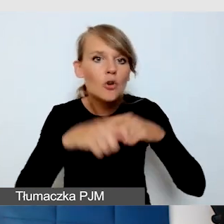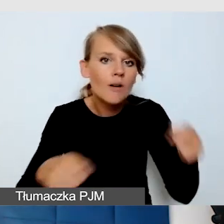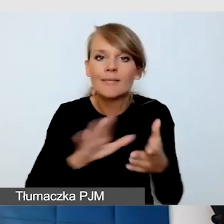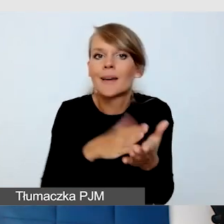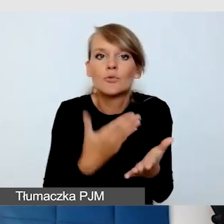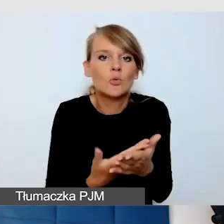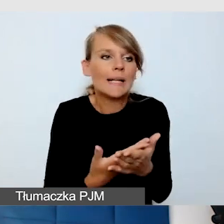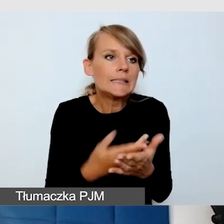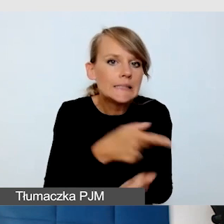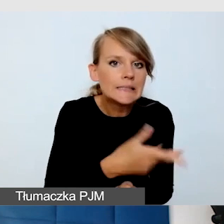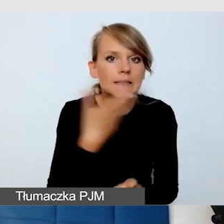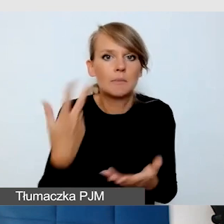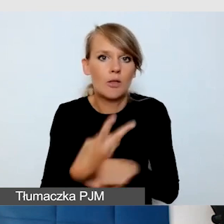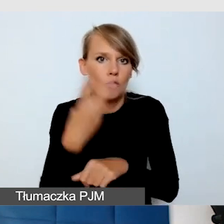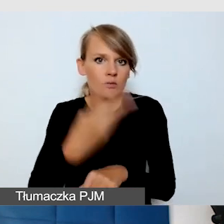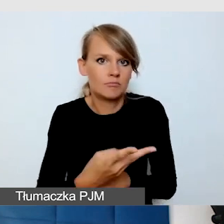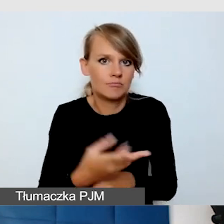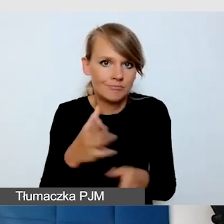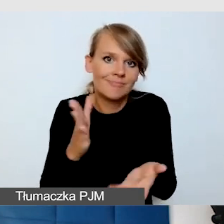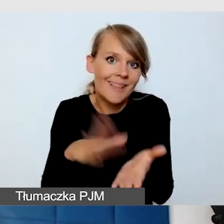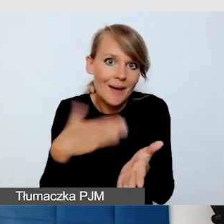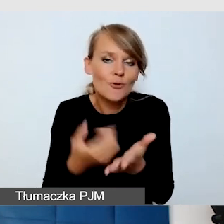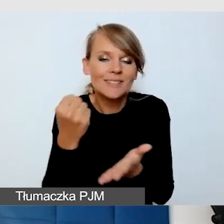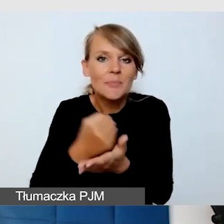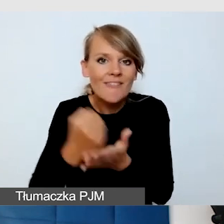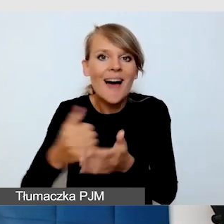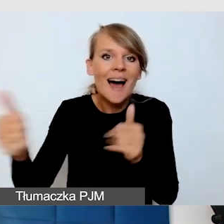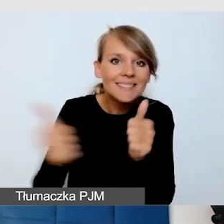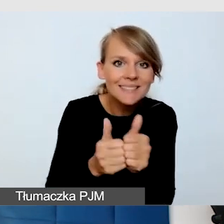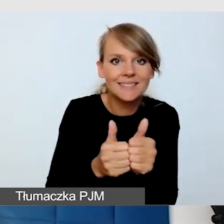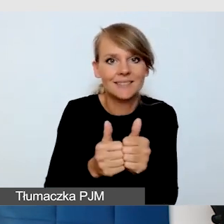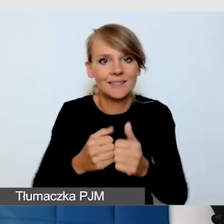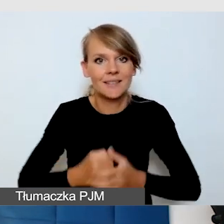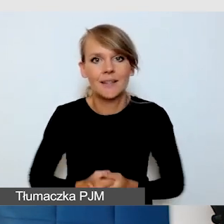czyli właśnie tej asysty i opowiadania.